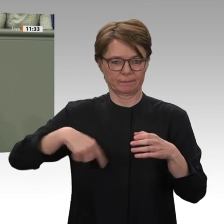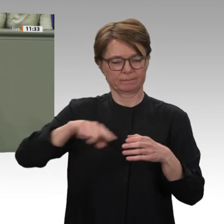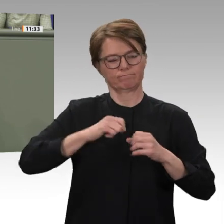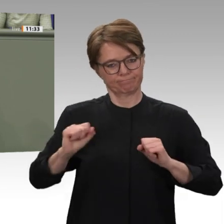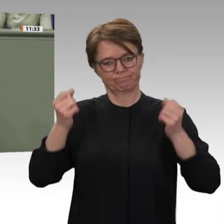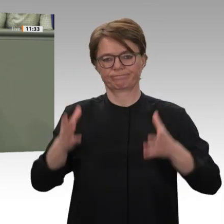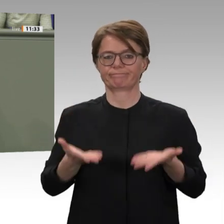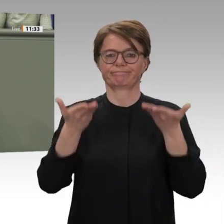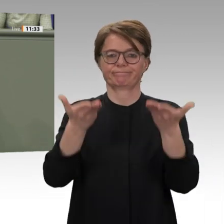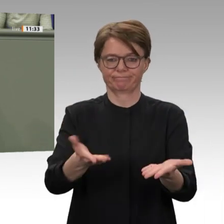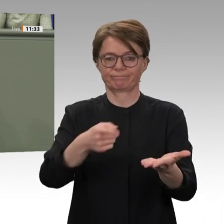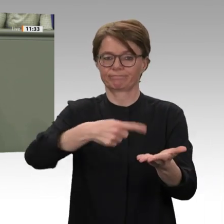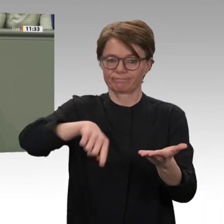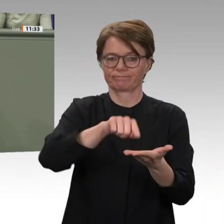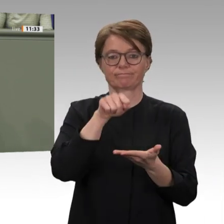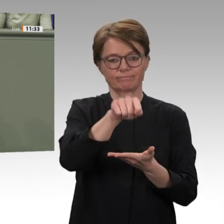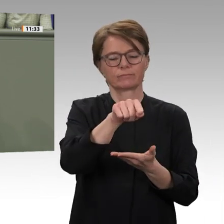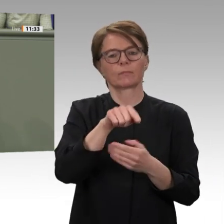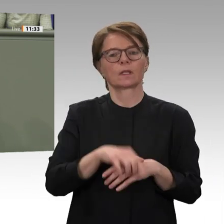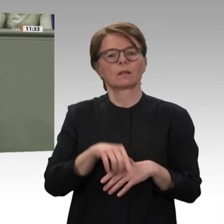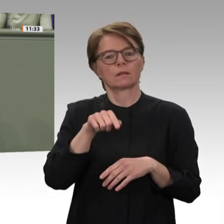Thema werden, wenn der Sudan